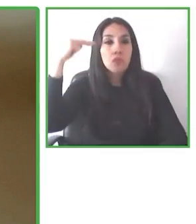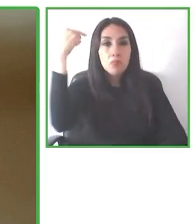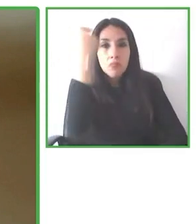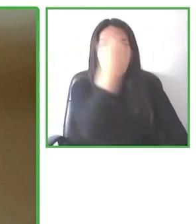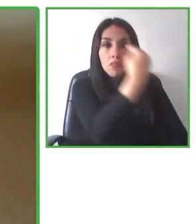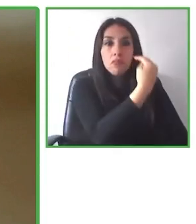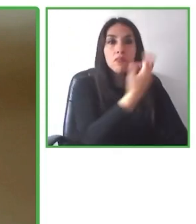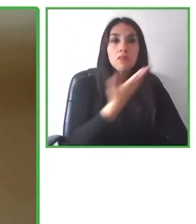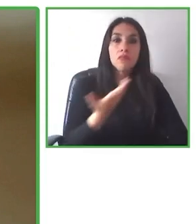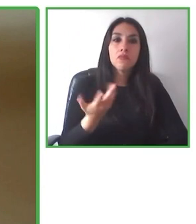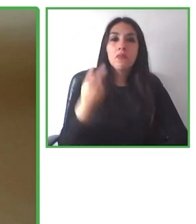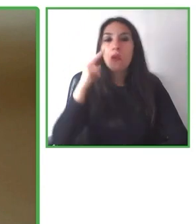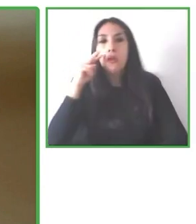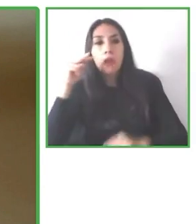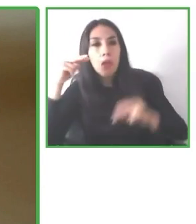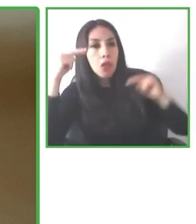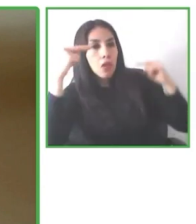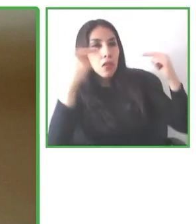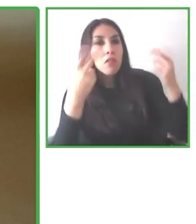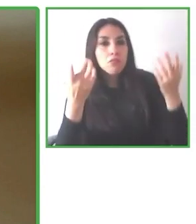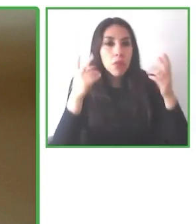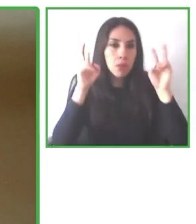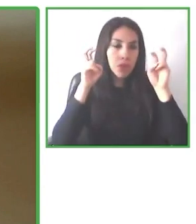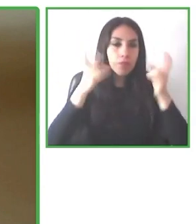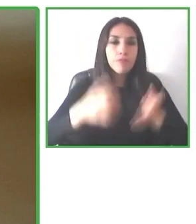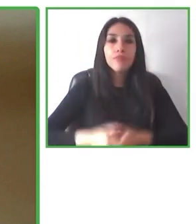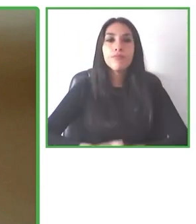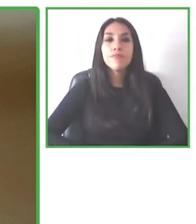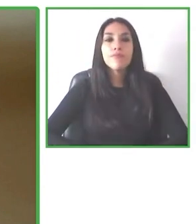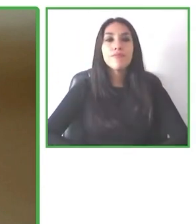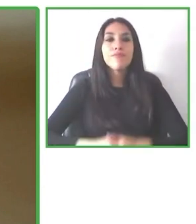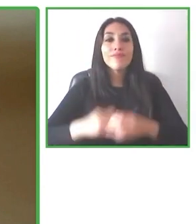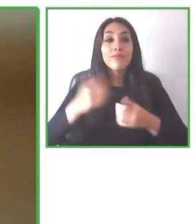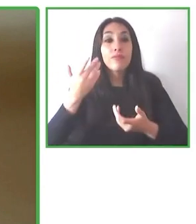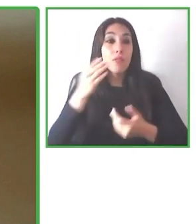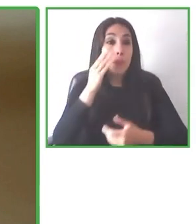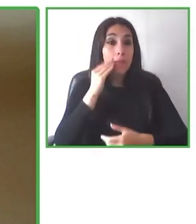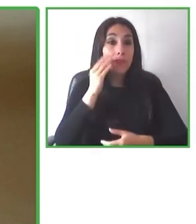Personas comprometidas, súper apasionadas con la accesibilidad, con mucha convicción,